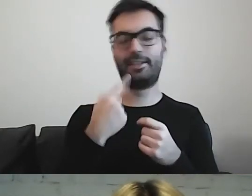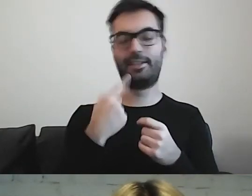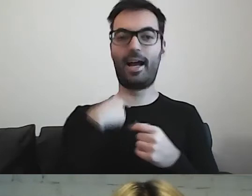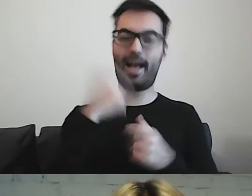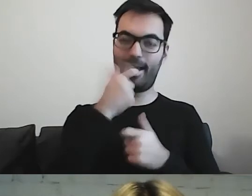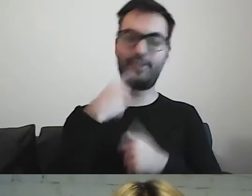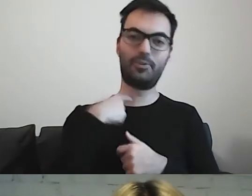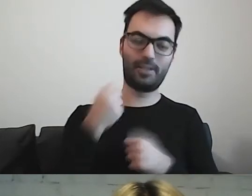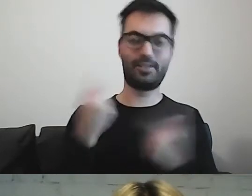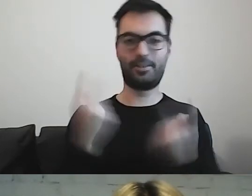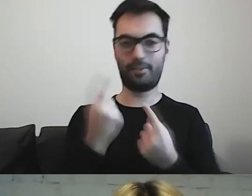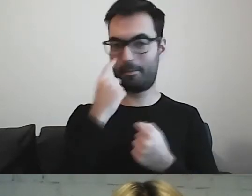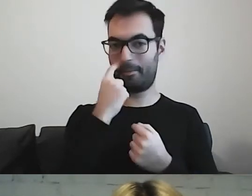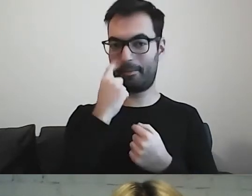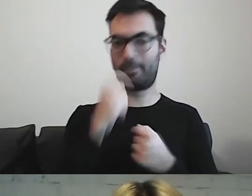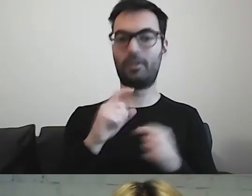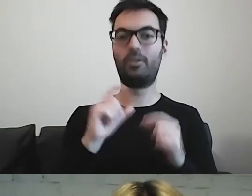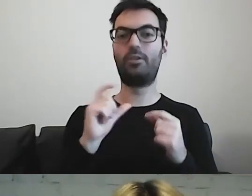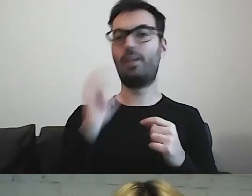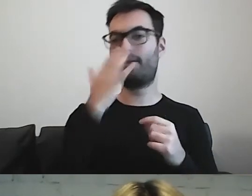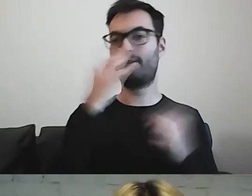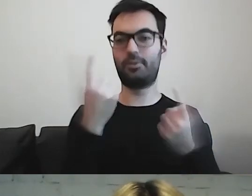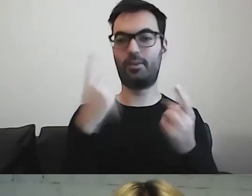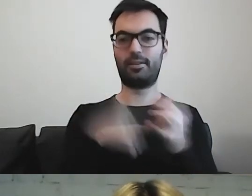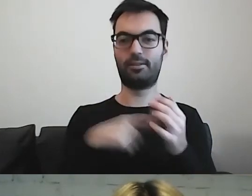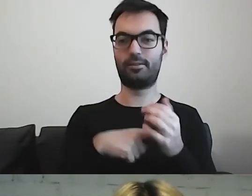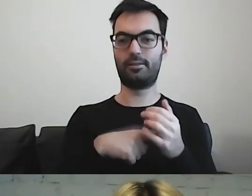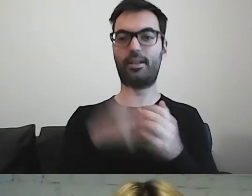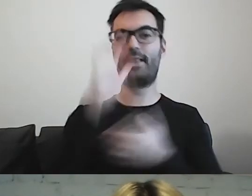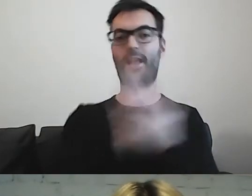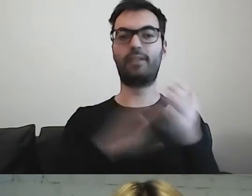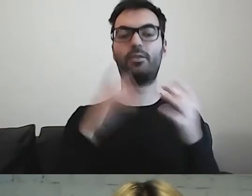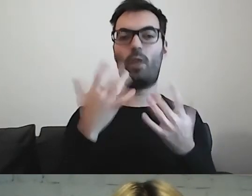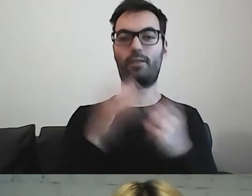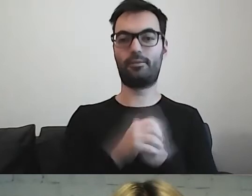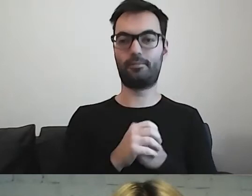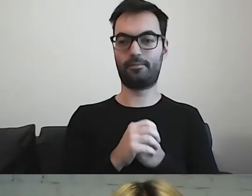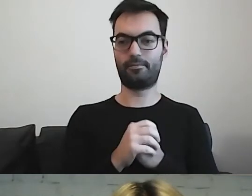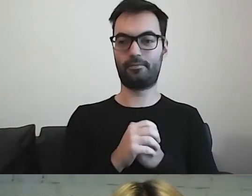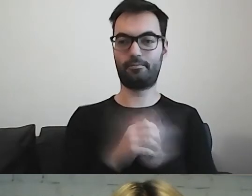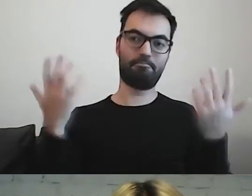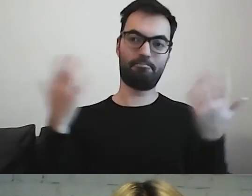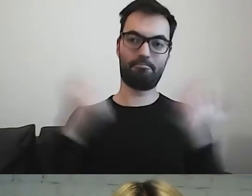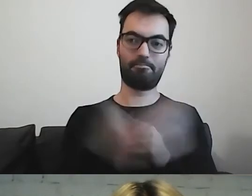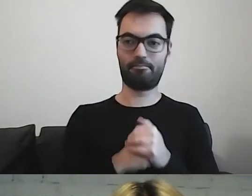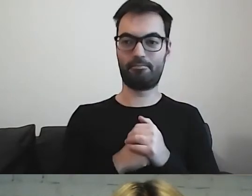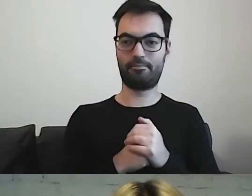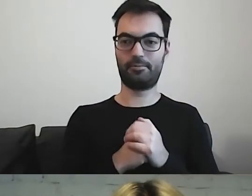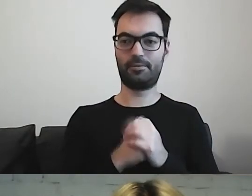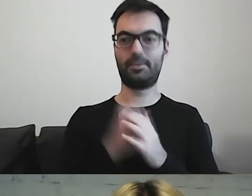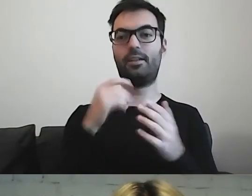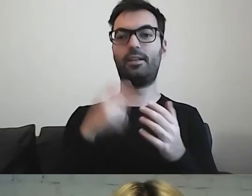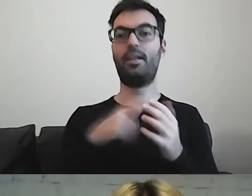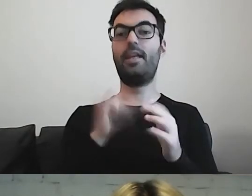Co się dzieje z naszym łatwym tekstem po wprowadzeniu ustawy o dostępności.